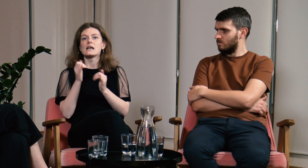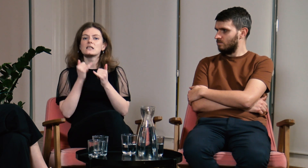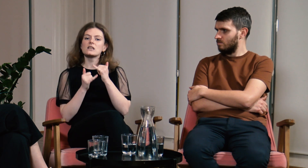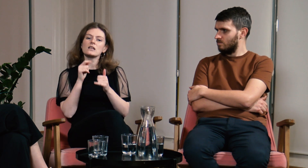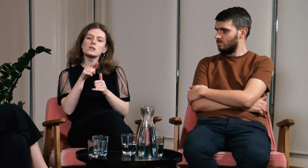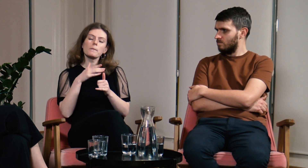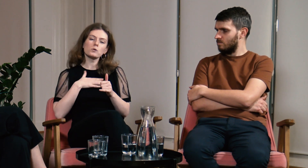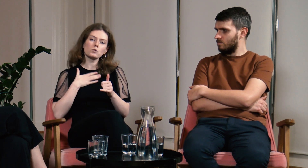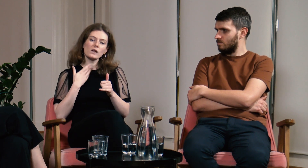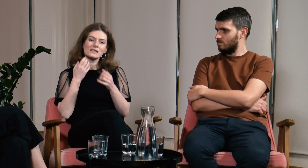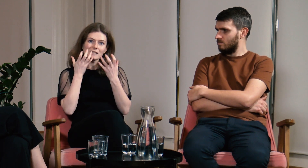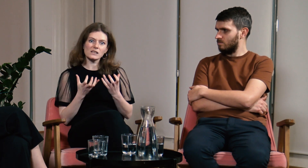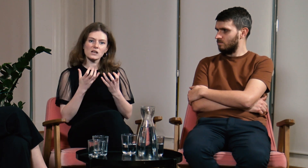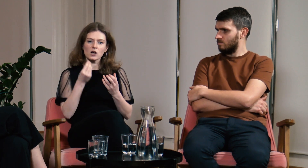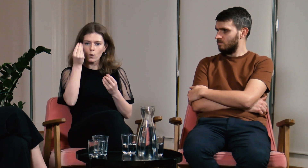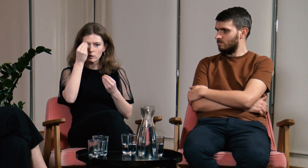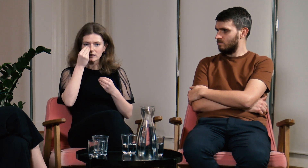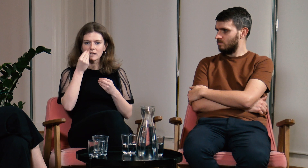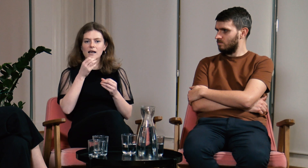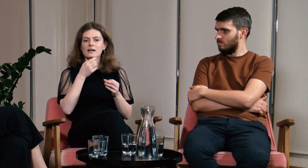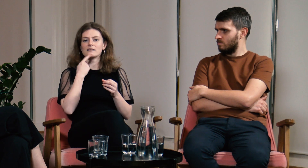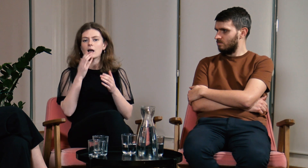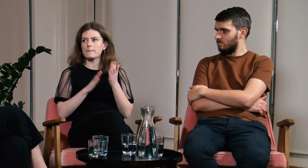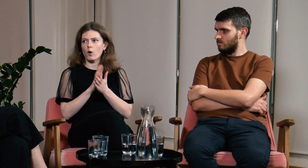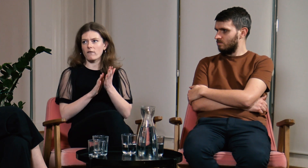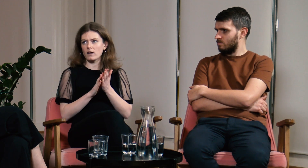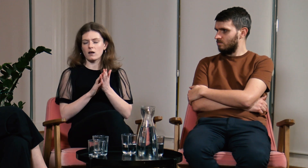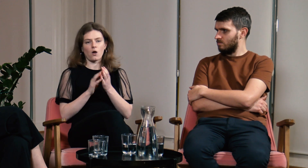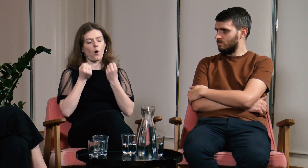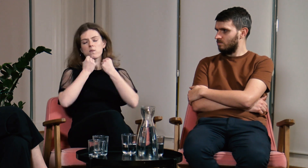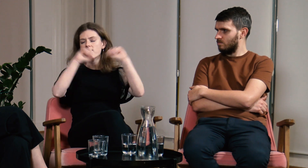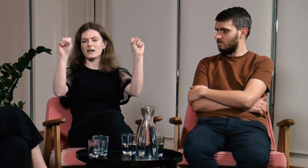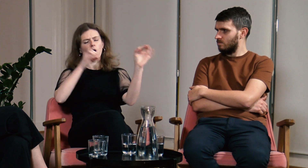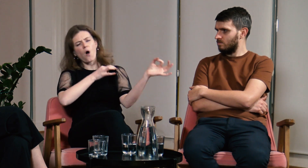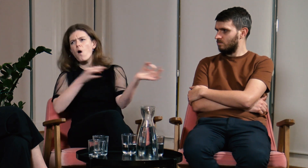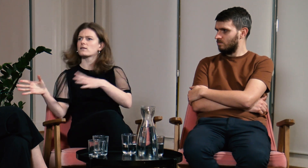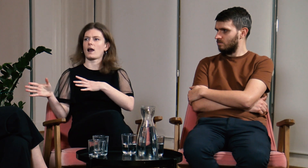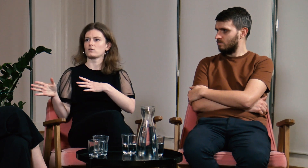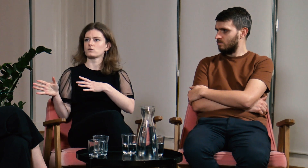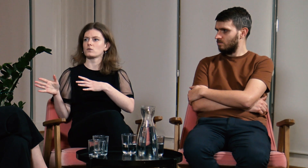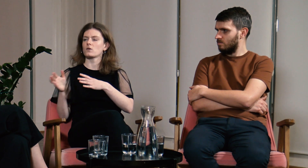Jeżeli poczujesz, że chcesz uczyć się języka migowego bądź odważna i zrób to od razu.